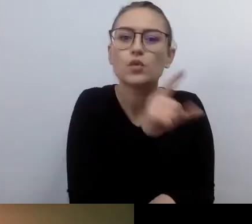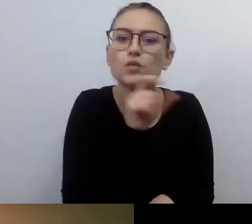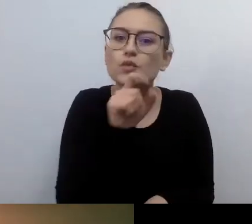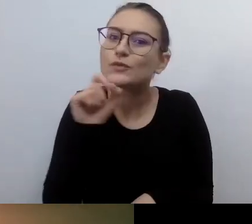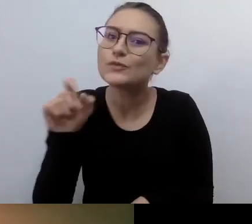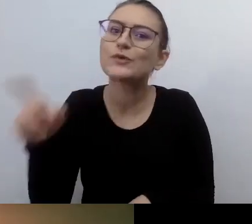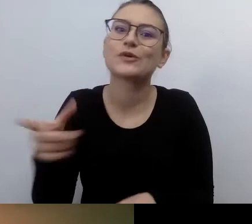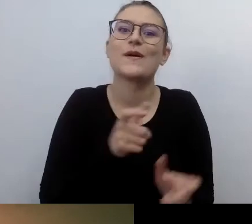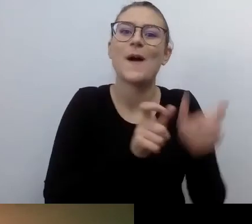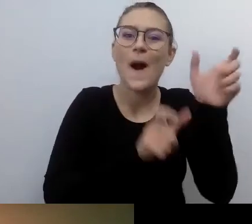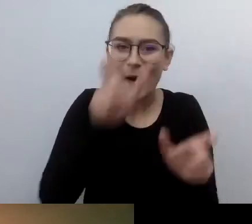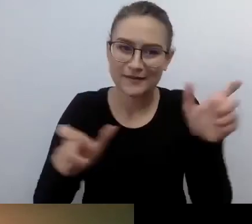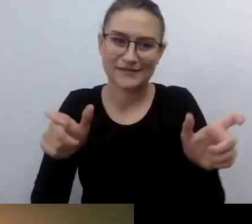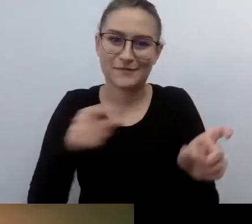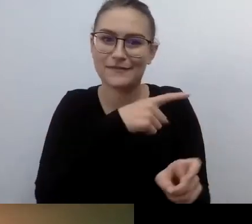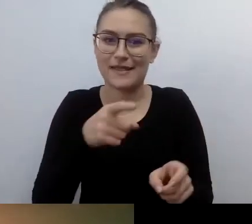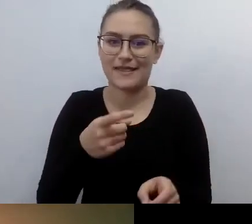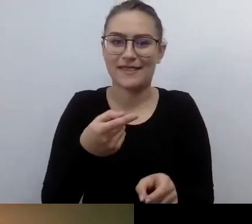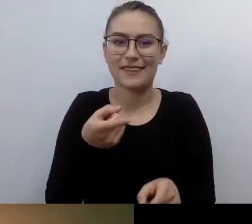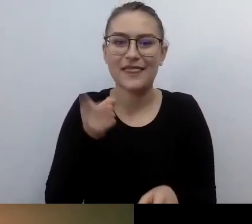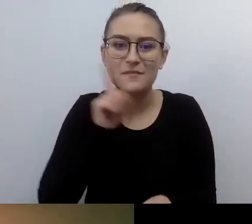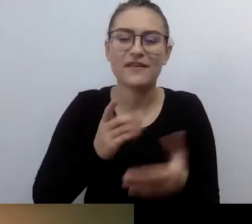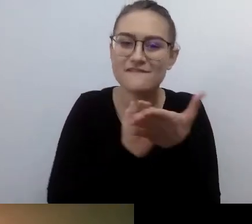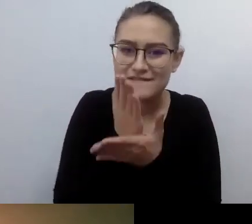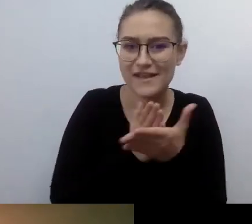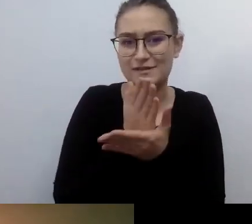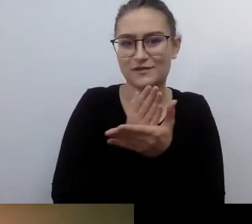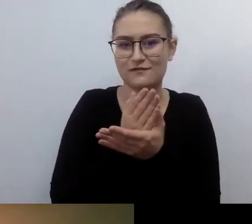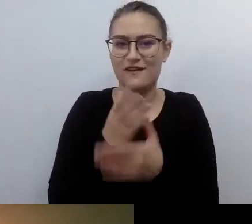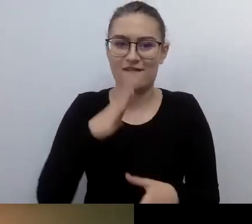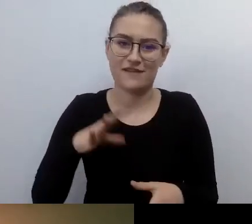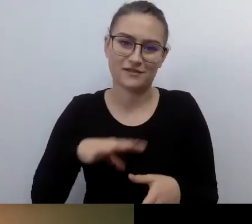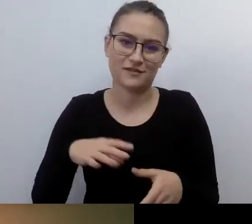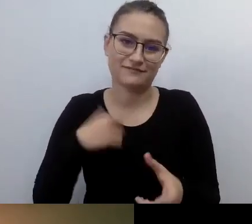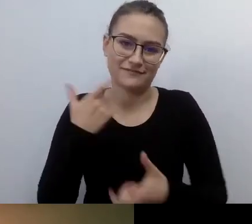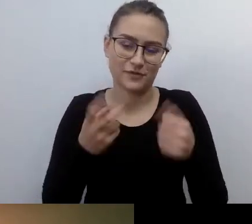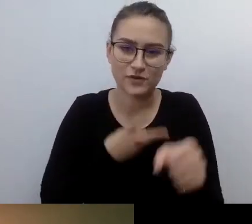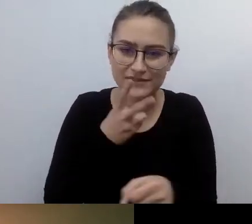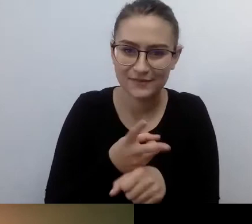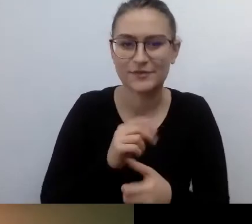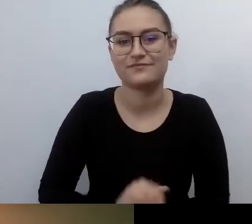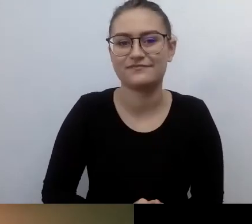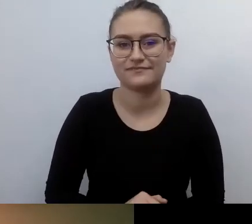Robienie czegoś na siłę, żeby wypełnić obowiązki ustawowe...